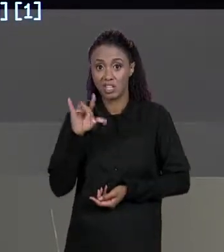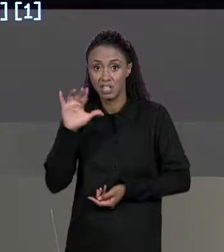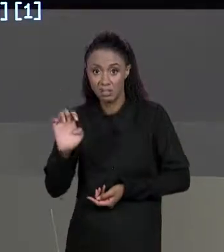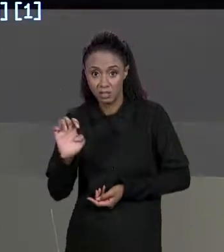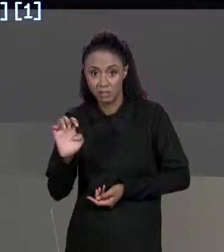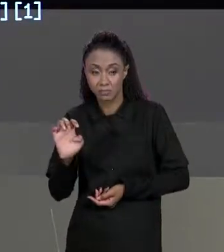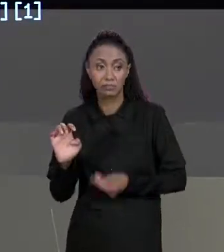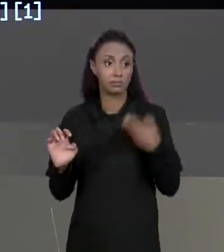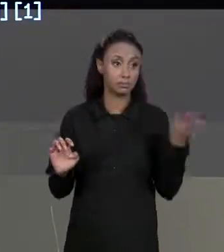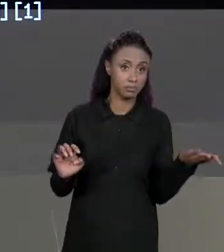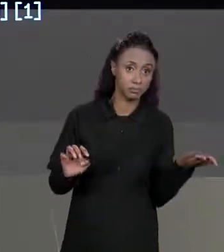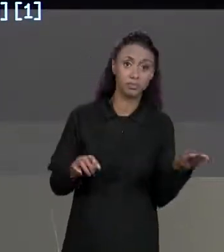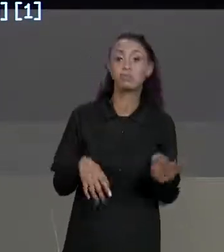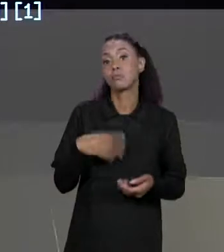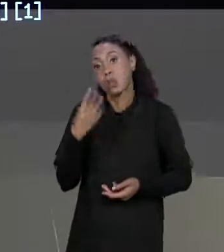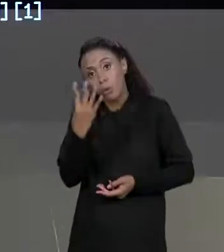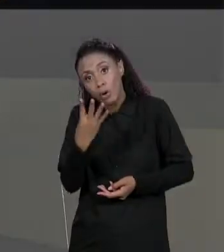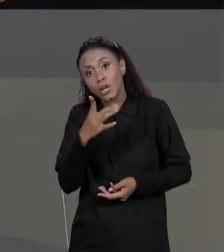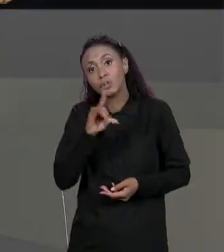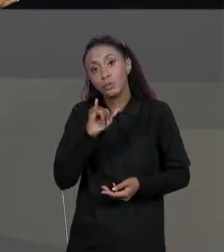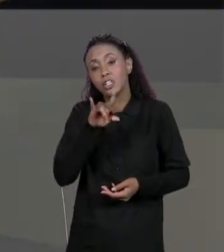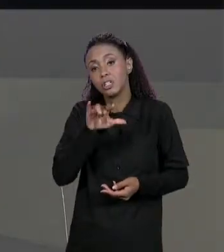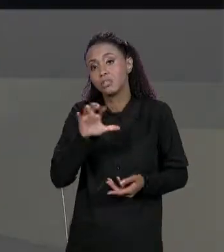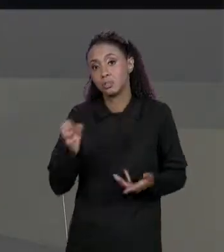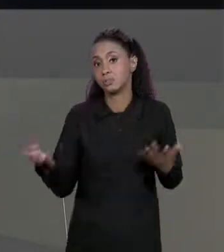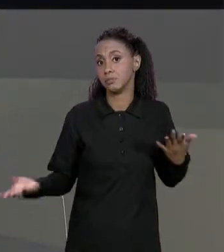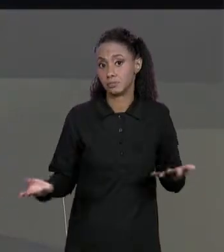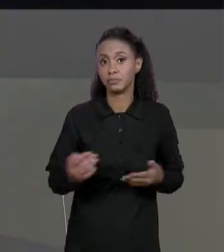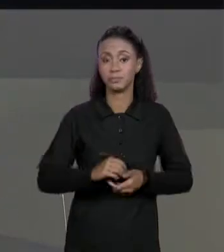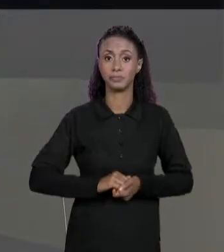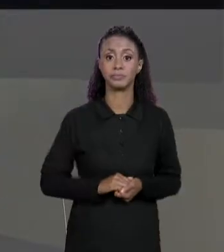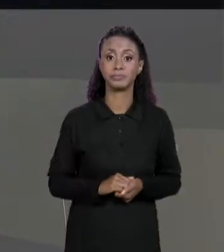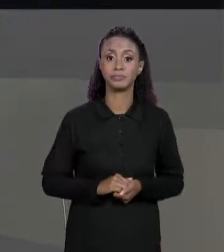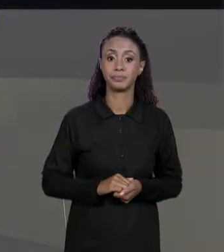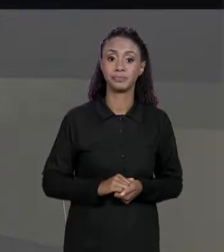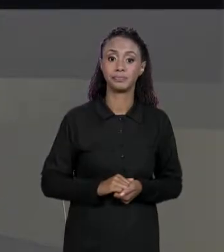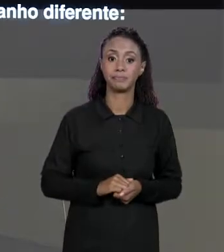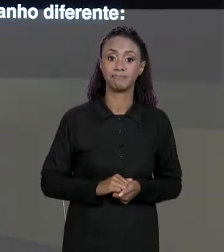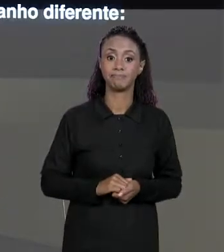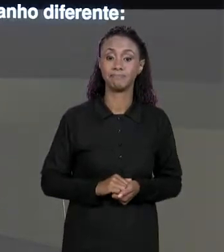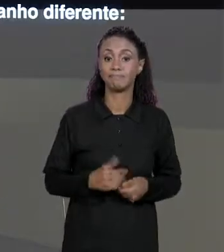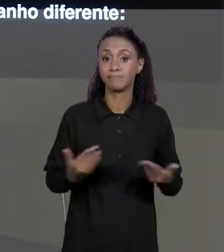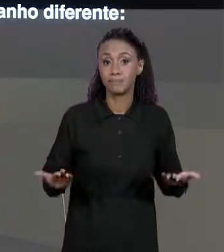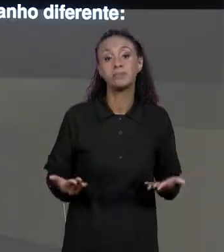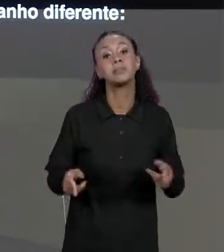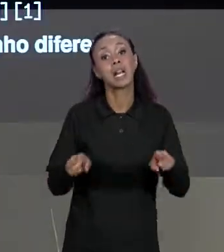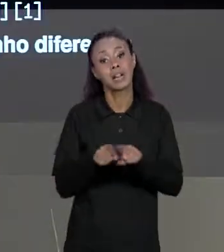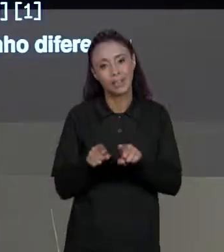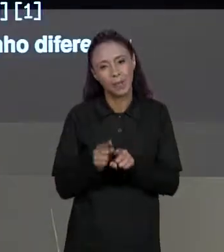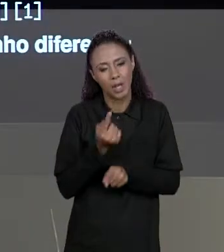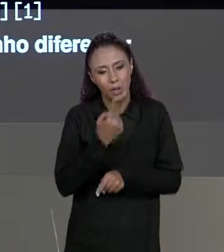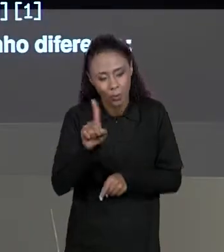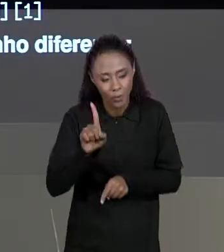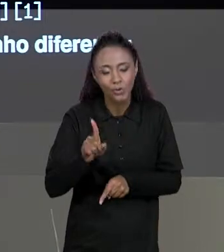PARA UMA MATRIZ DE QUATRO DIMENSÕES TÊM QUATRO ÍNDICES, E POR FIM VALE A PENA DESTACAR